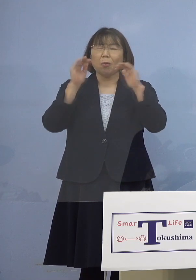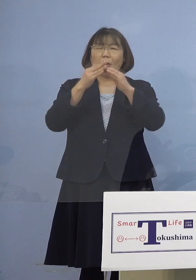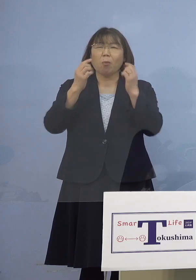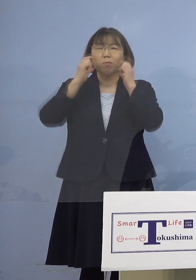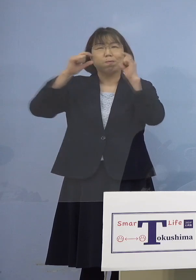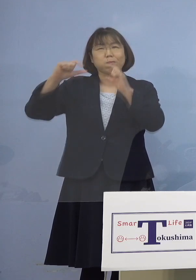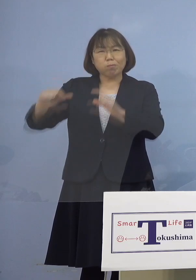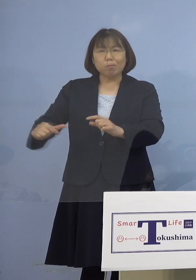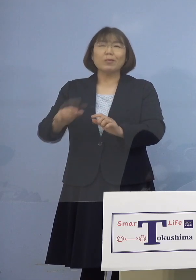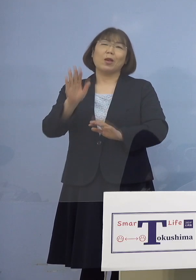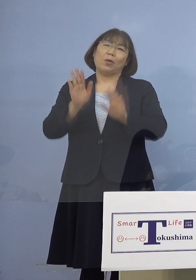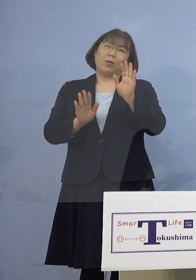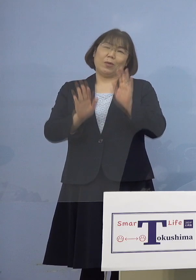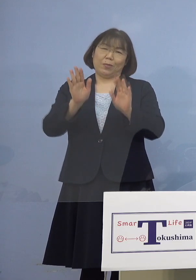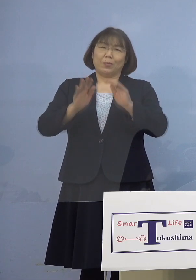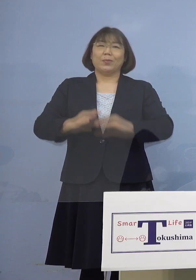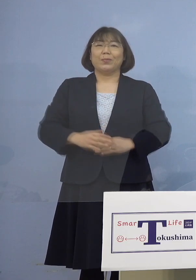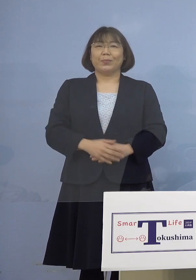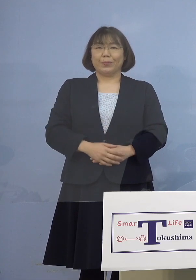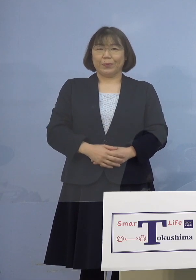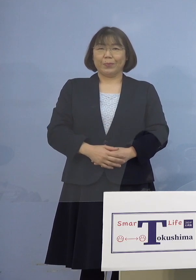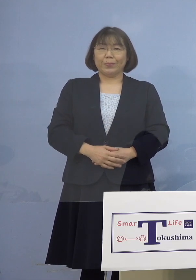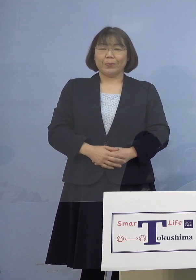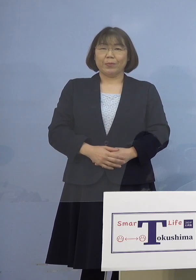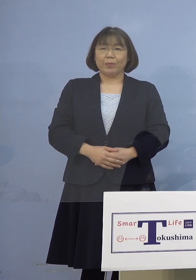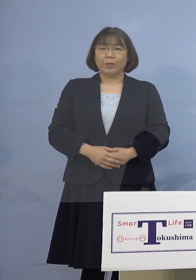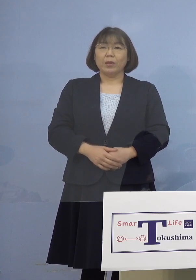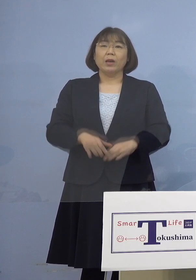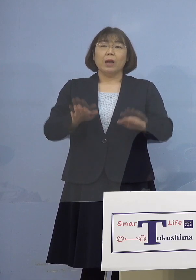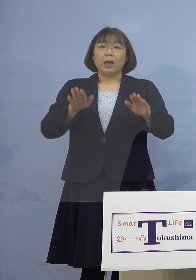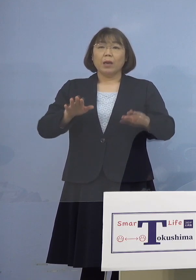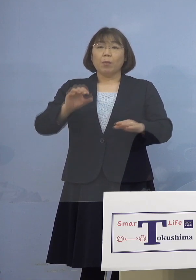ということがありまして 今の「オミクロン株」は